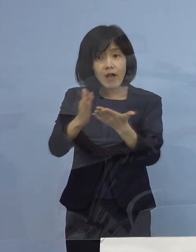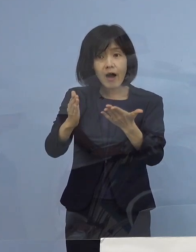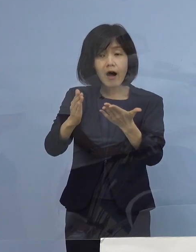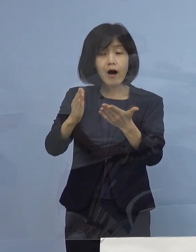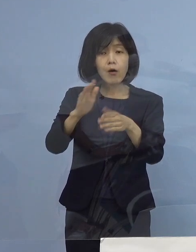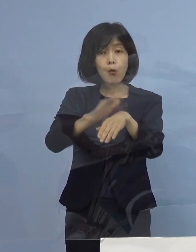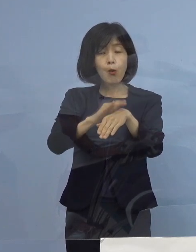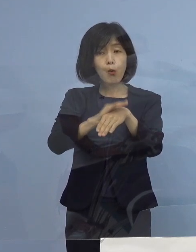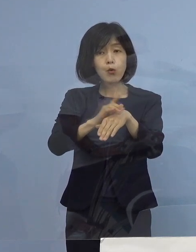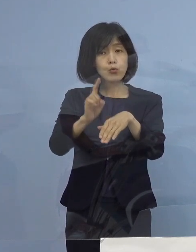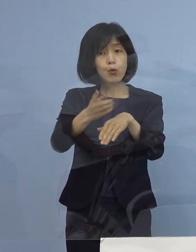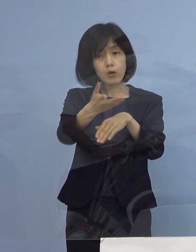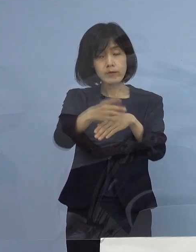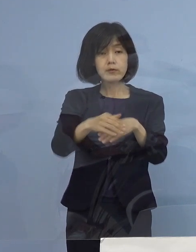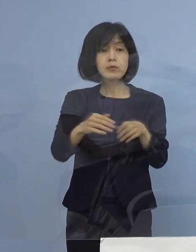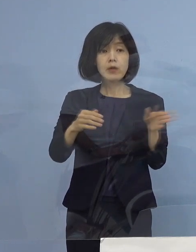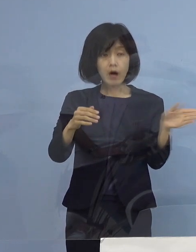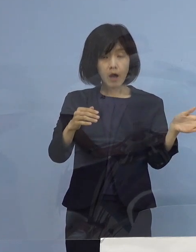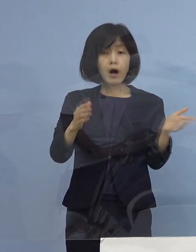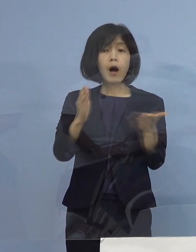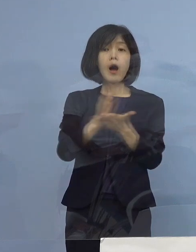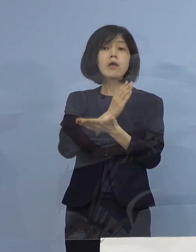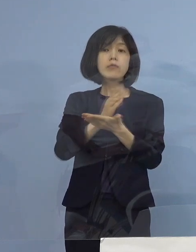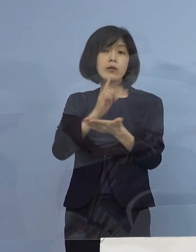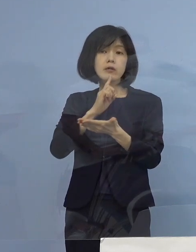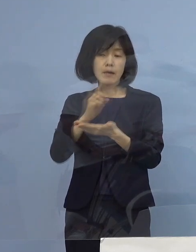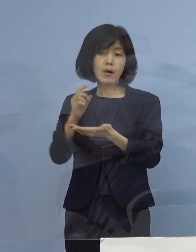（知事） 最終的にはドクターが判断するんですが